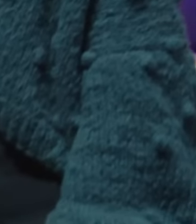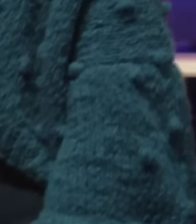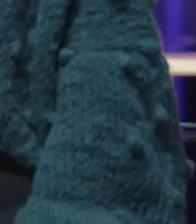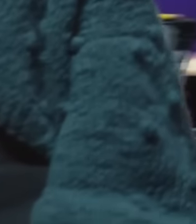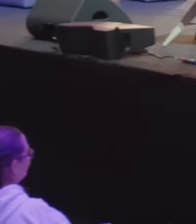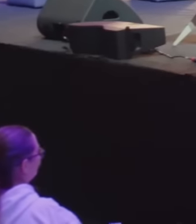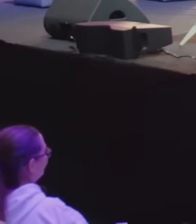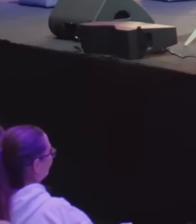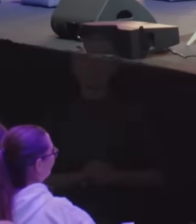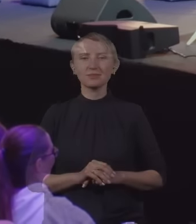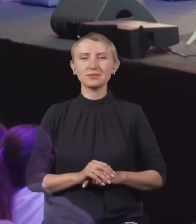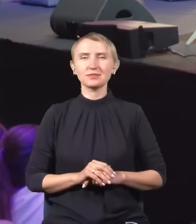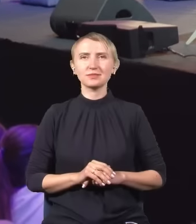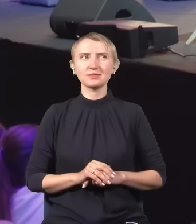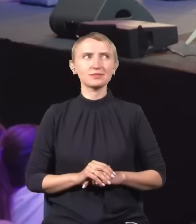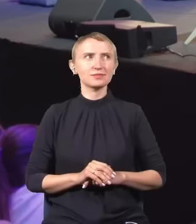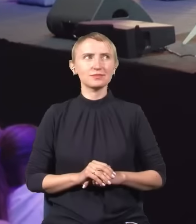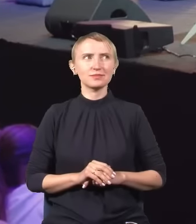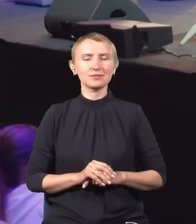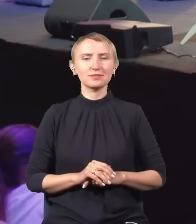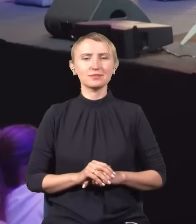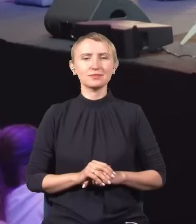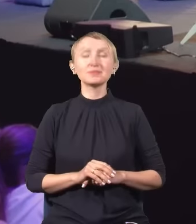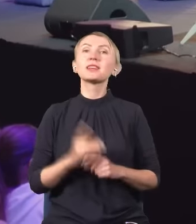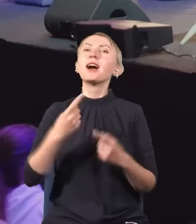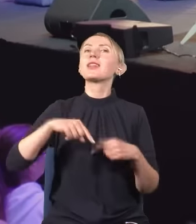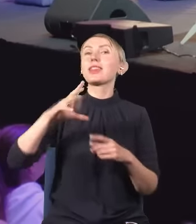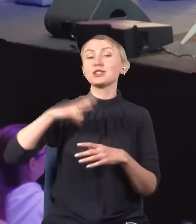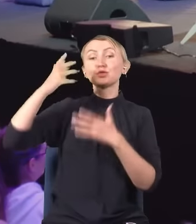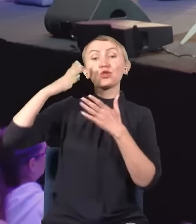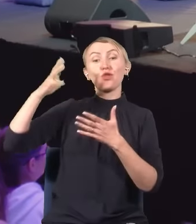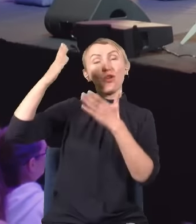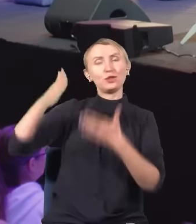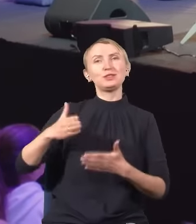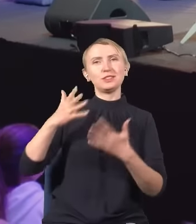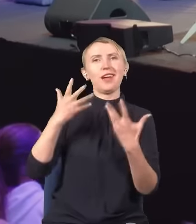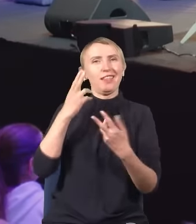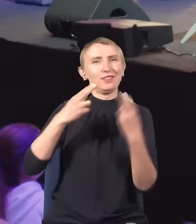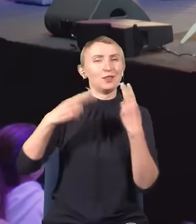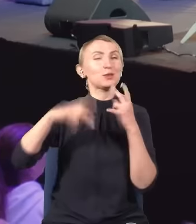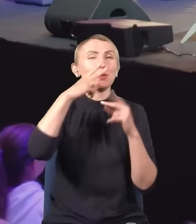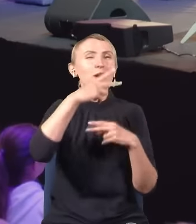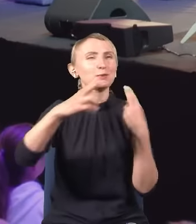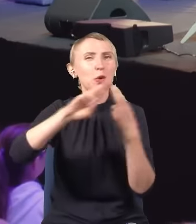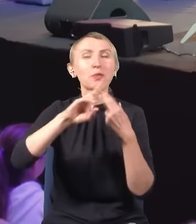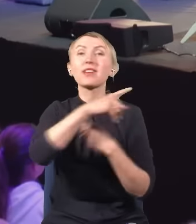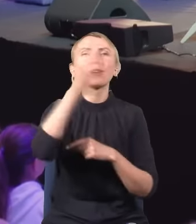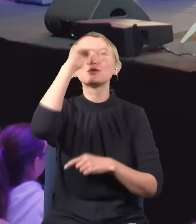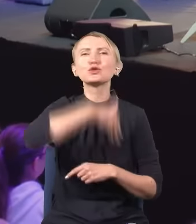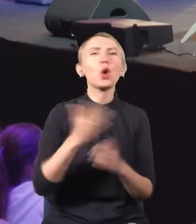Myślę, że nasz gość… -…z chęcią zobaczy wyniki odpowiedzi. Dobrze, kto w szkole średniej albo